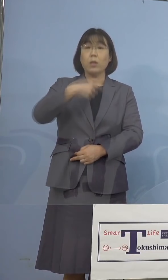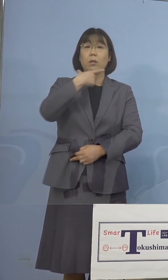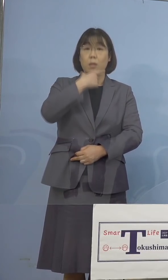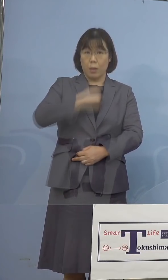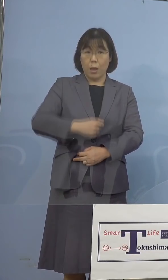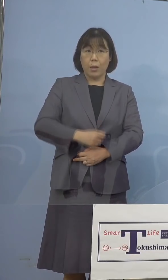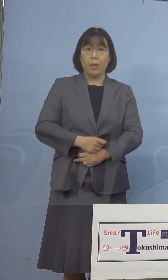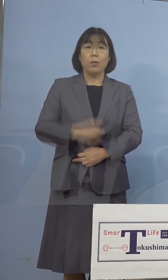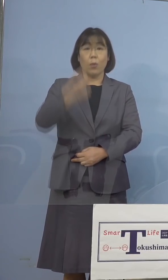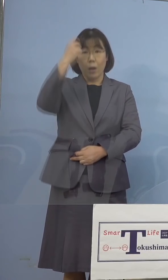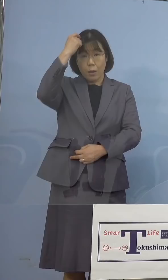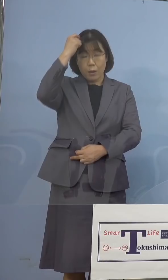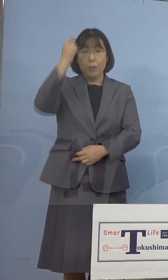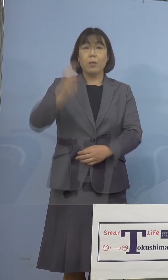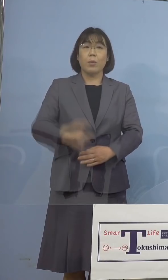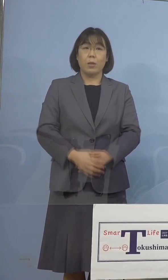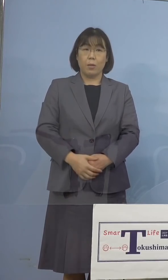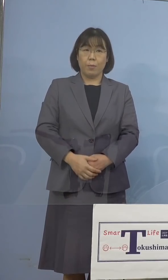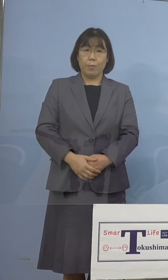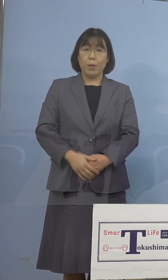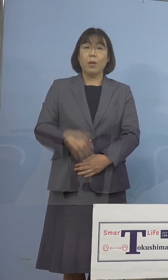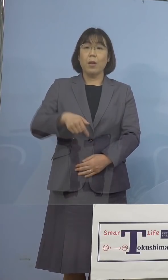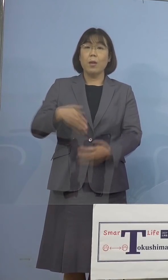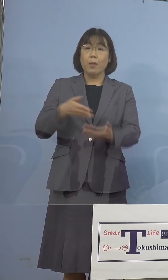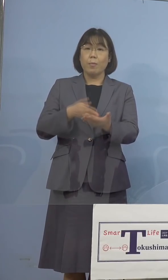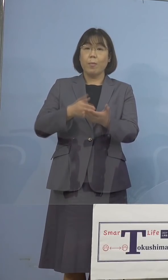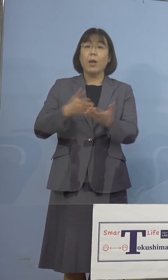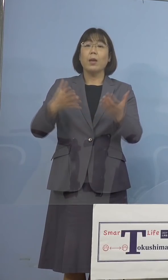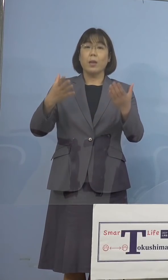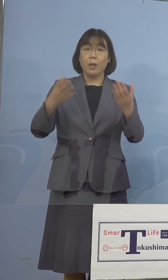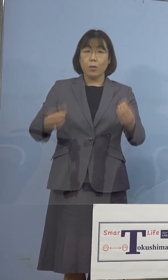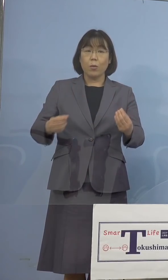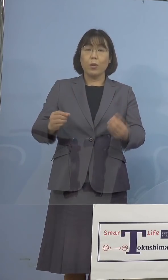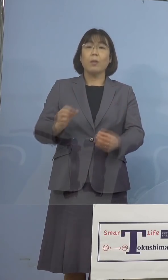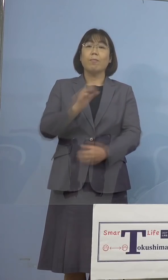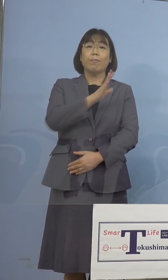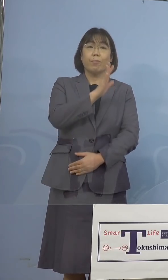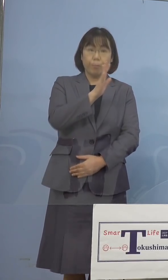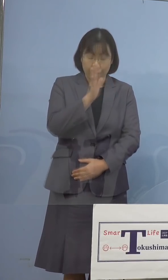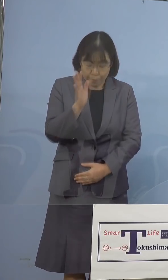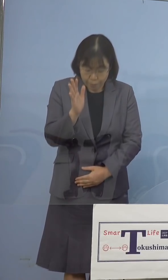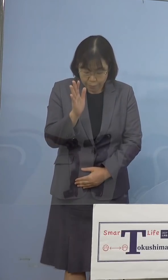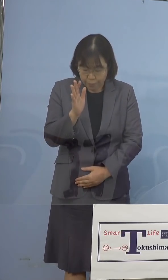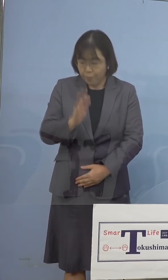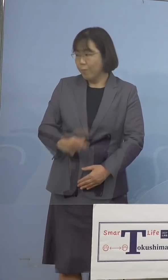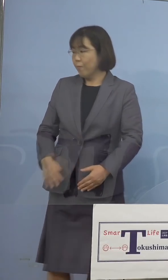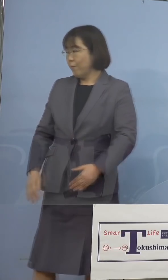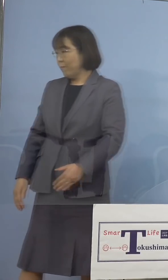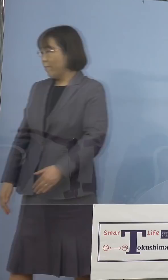このように考えております 私の方からは以上です、どうぞよろしく お願いを申し上げます